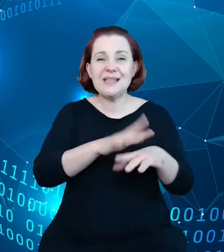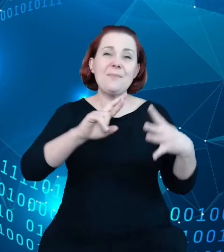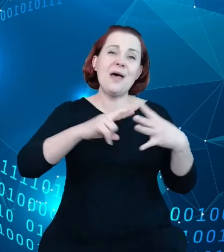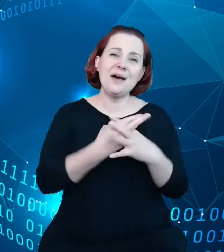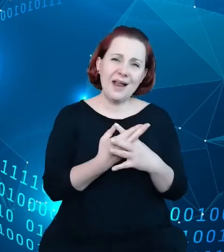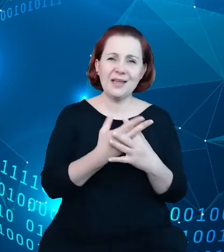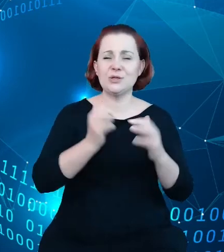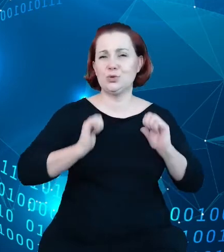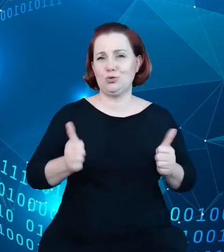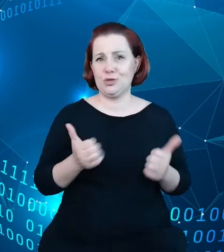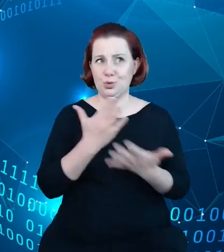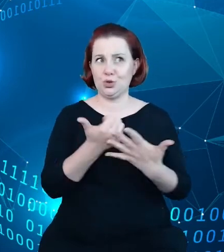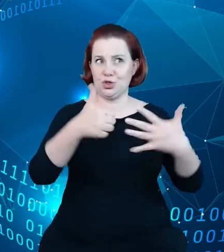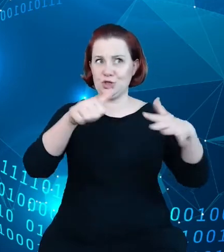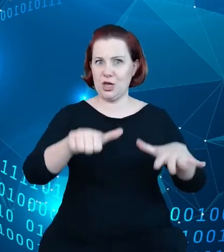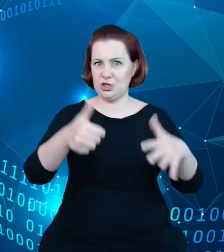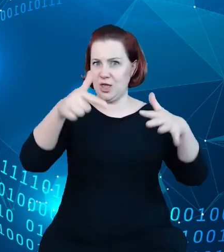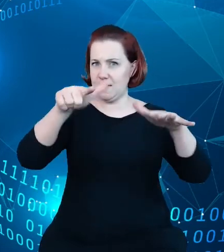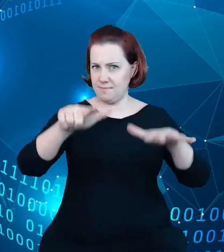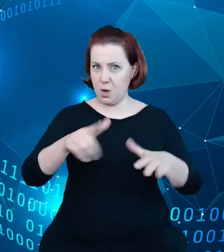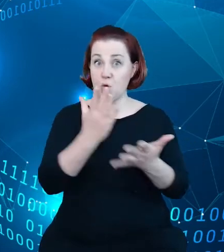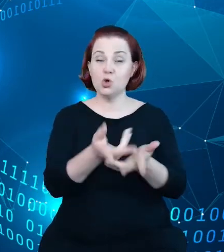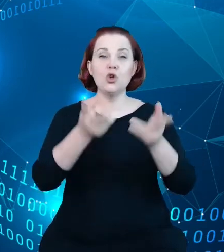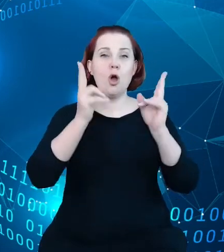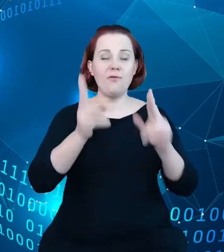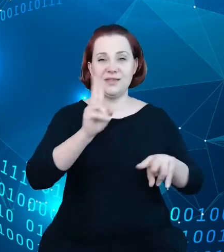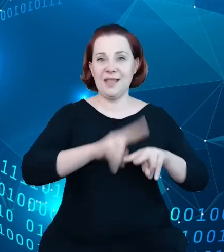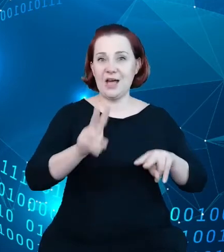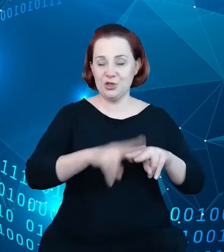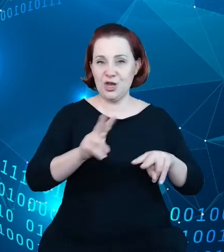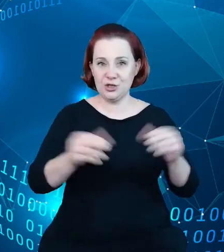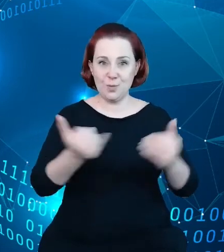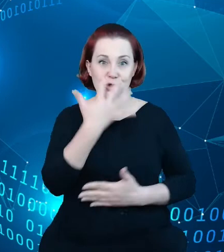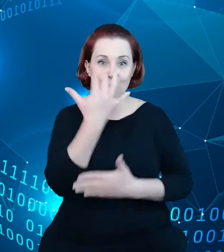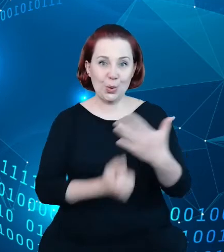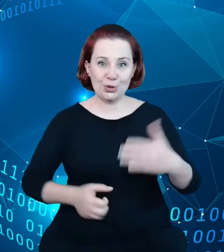jest już oficjalnie narzędziem funkcjonującym. Jest on, jest to inne podejście,